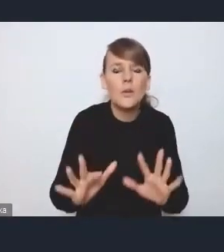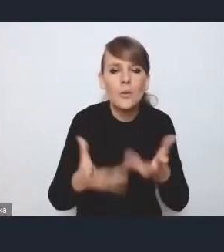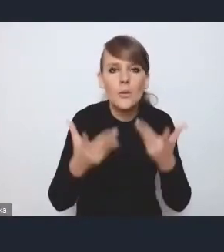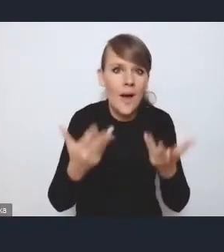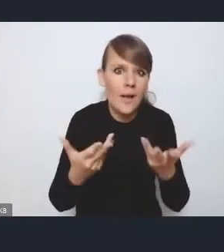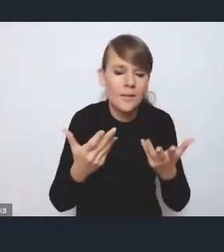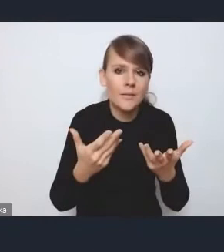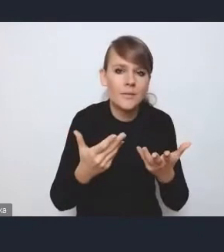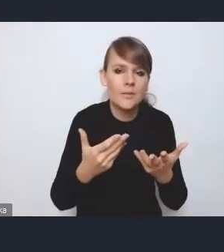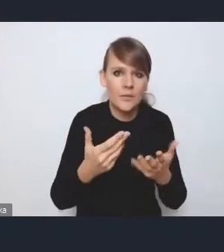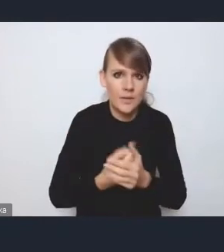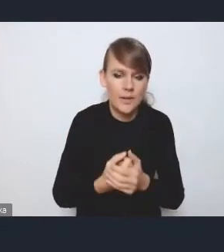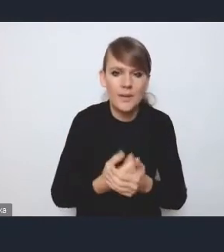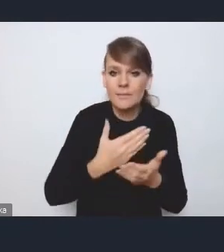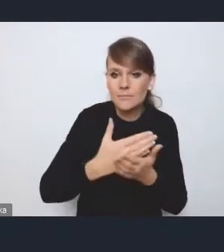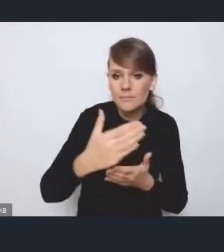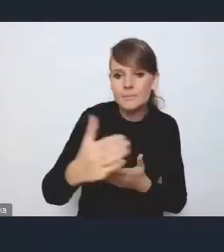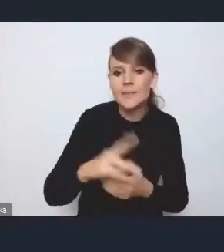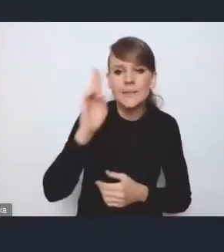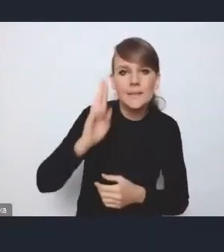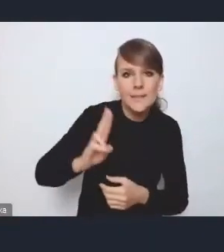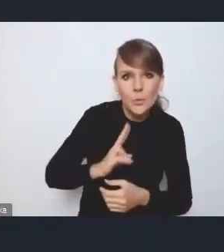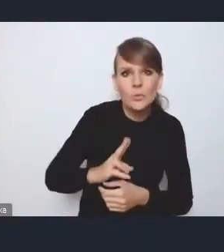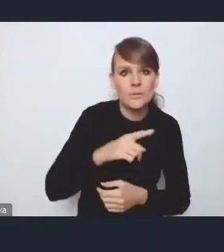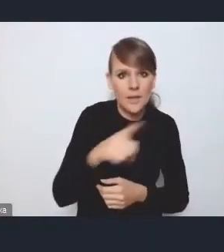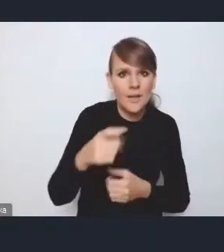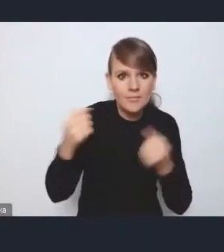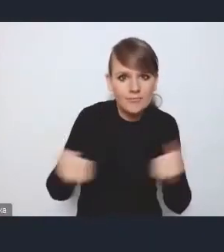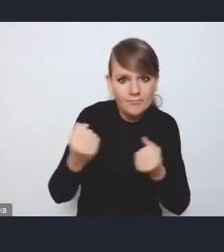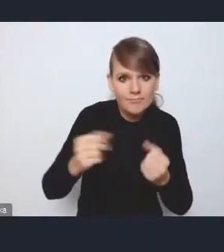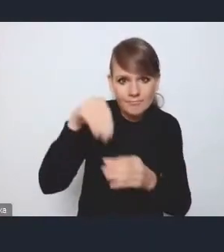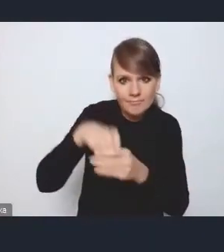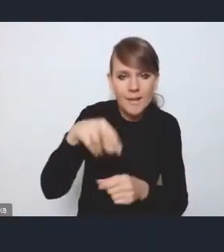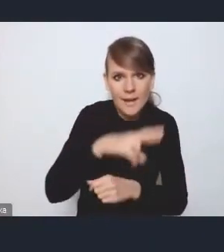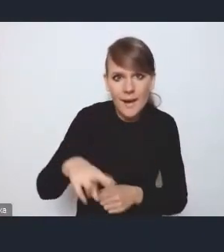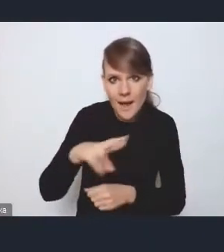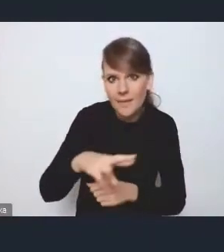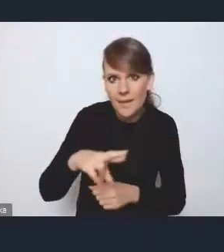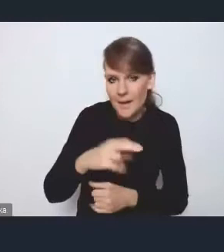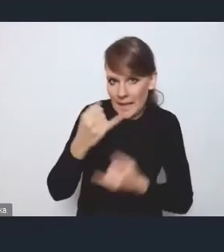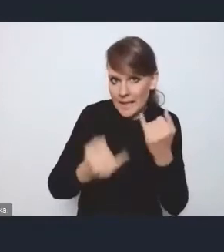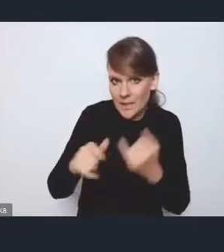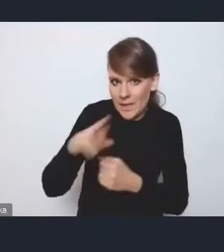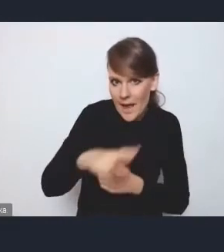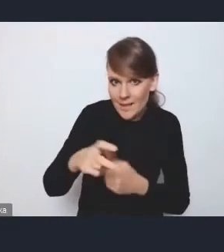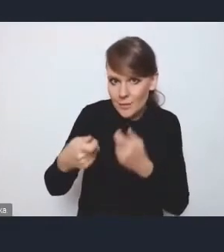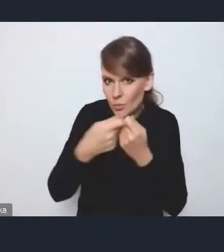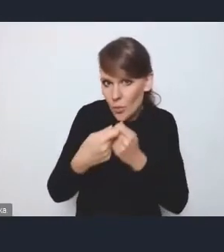że poszczególne instytucje zaangażowane w tę radę, jeśli ta rada wspólnie ustali jakiś harmonogram,